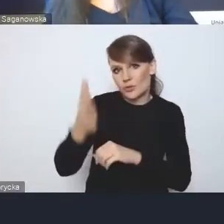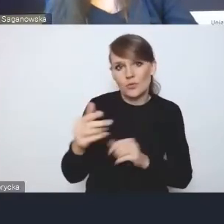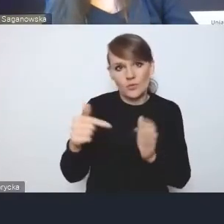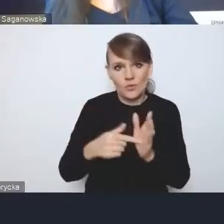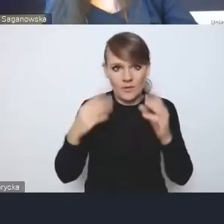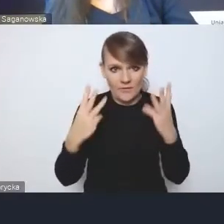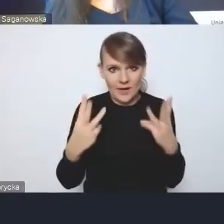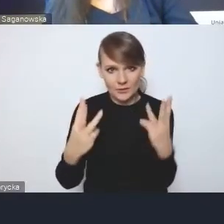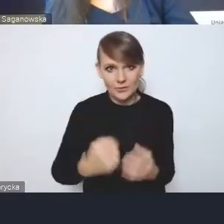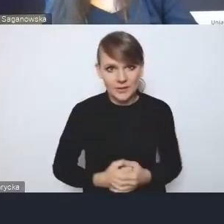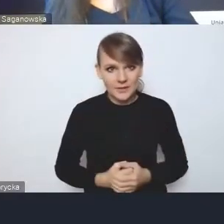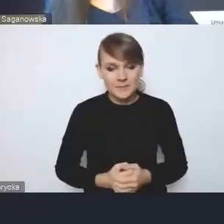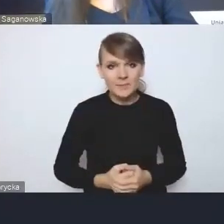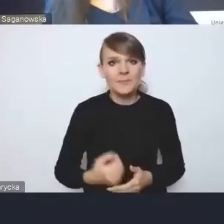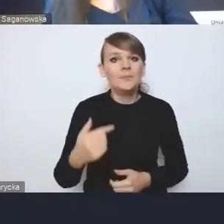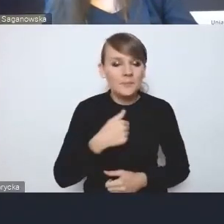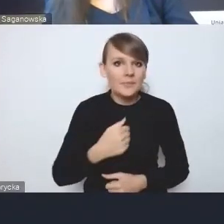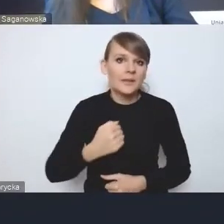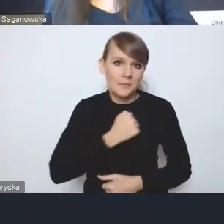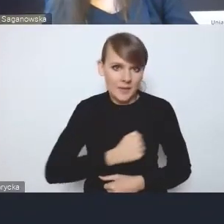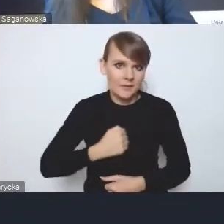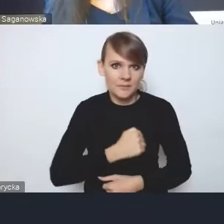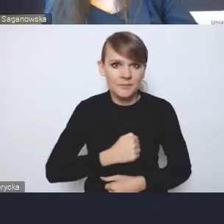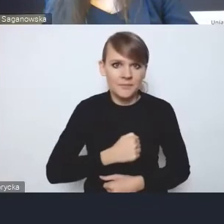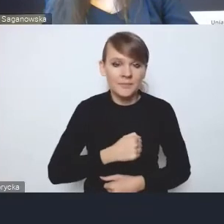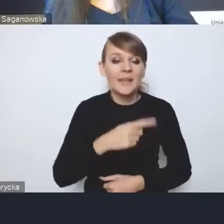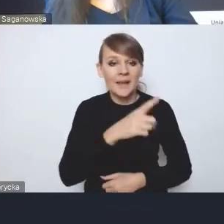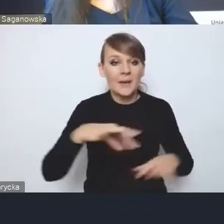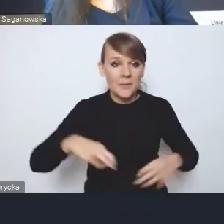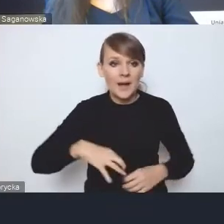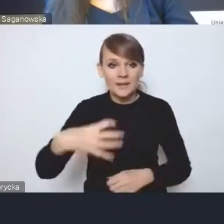Mnie martwi, mimo tego, że tutaj pani dyrektor to mocno zaakcentowała,